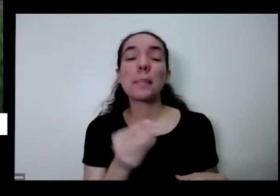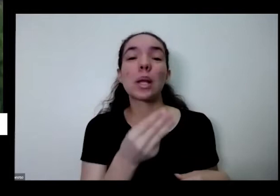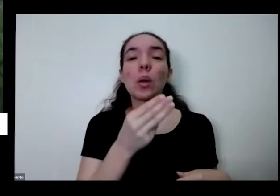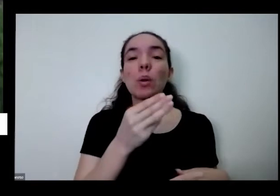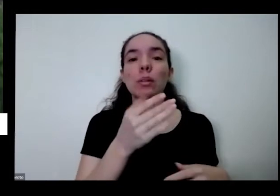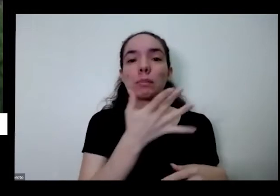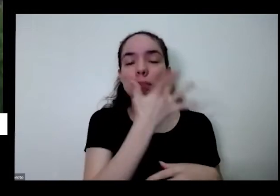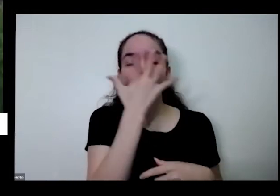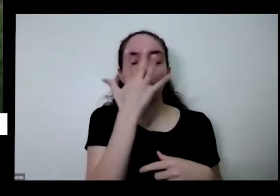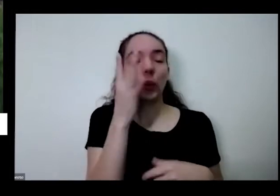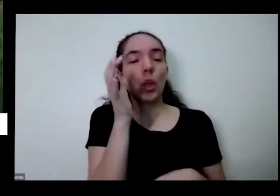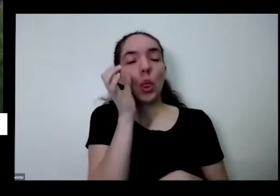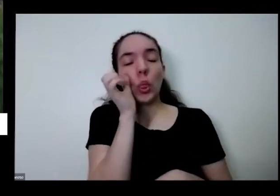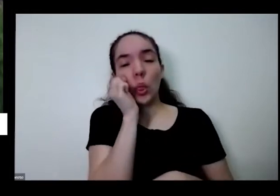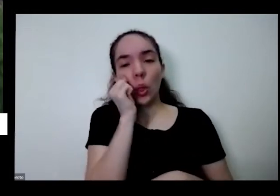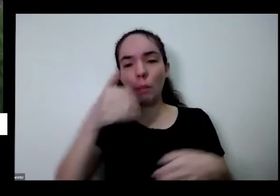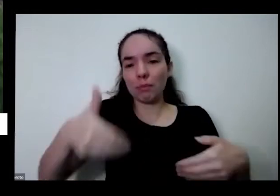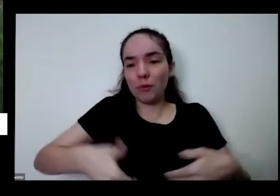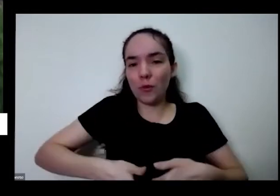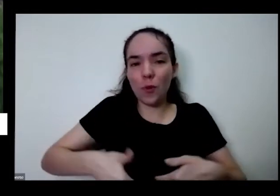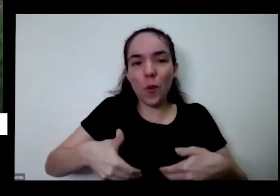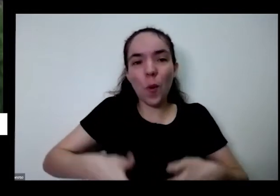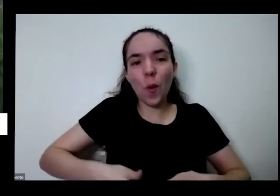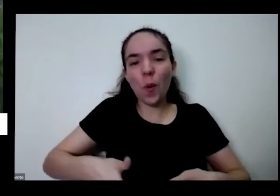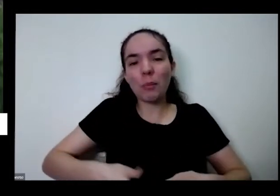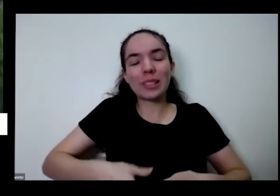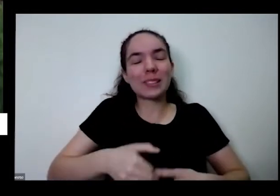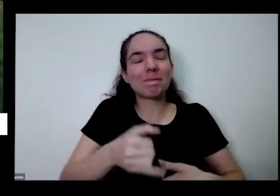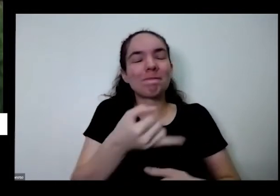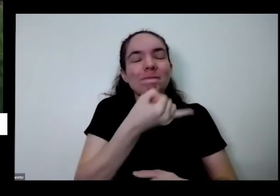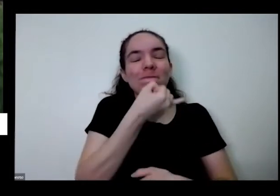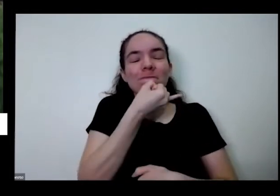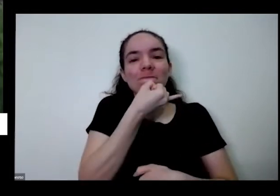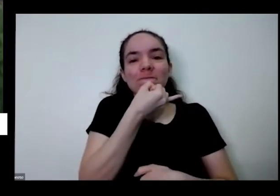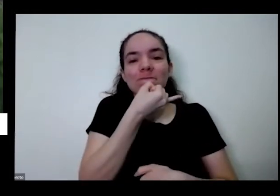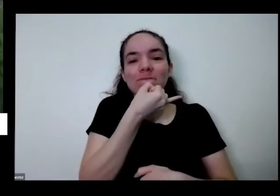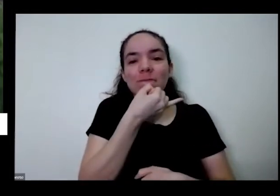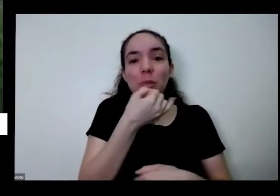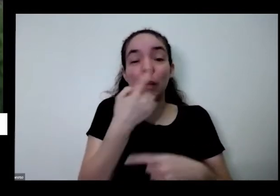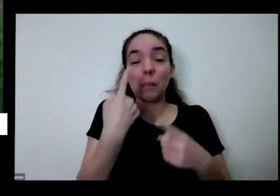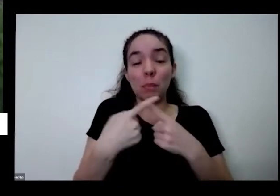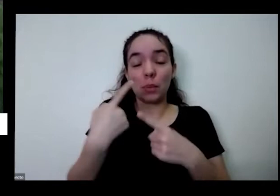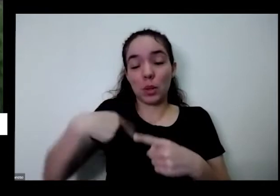dormir com fome de hoje para amanhã é terrível né o país que produz pra polimento com nós produzimos